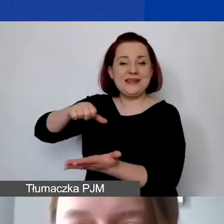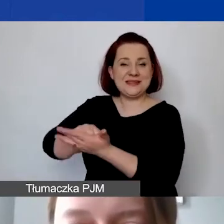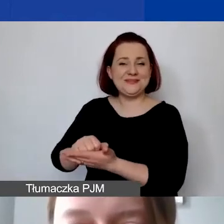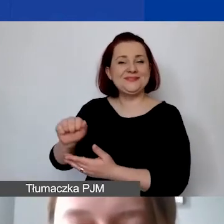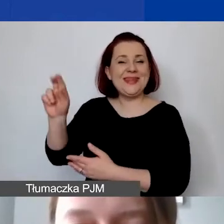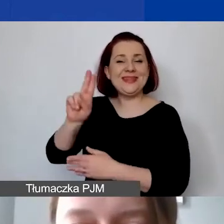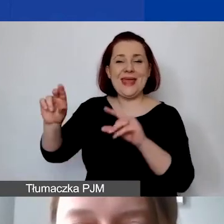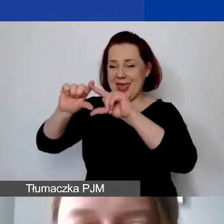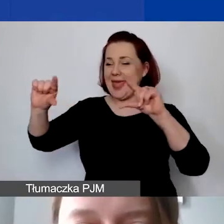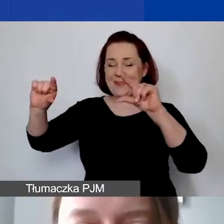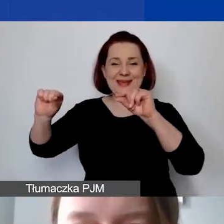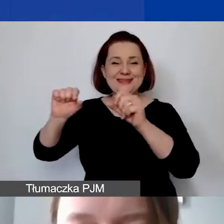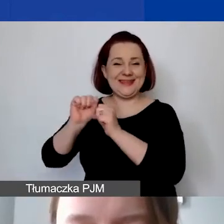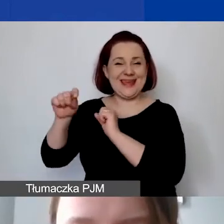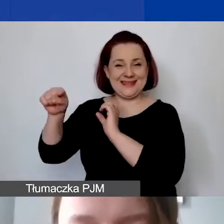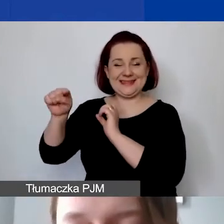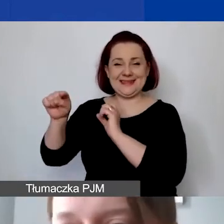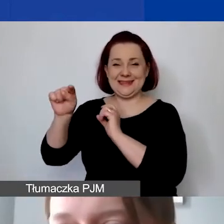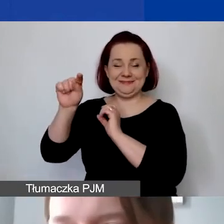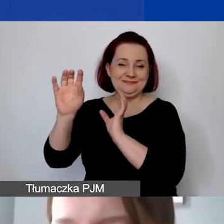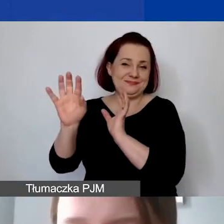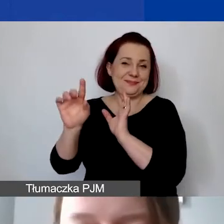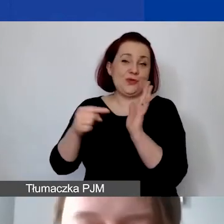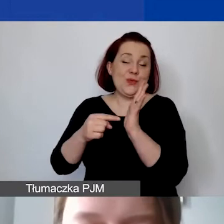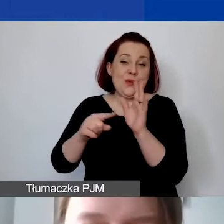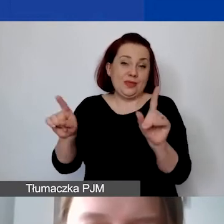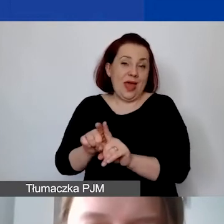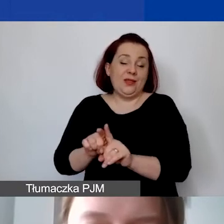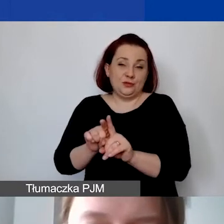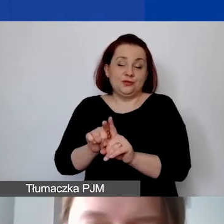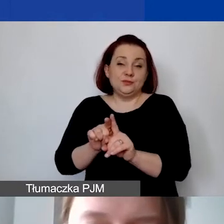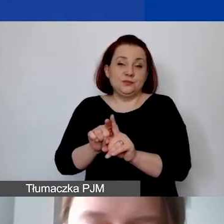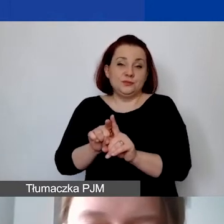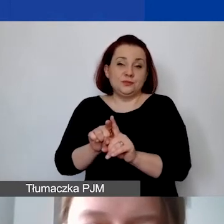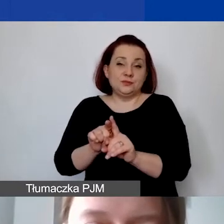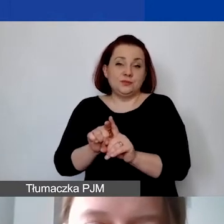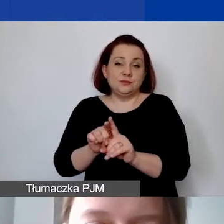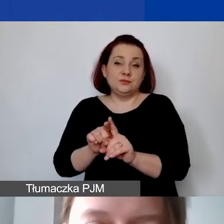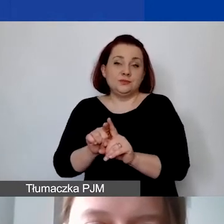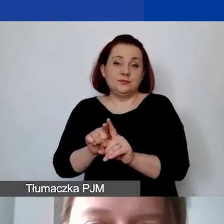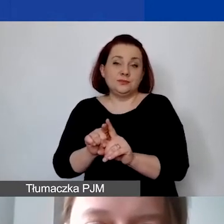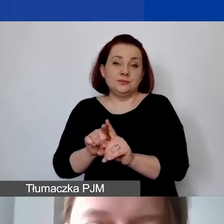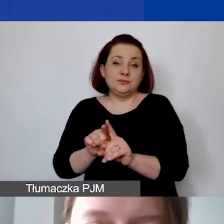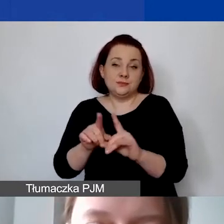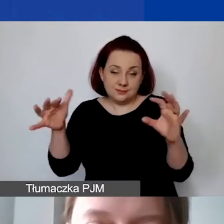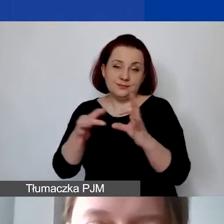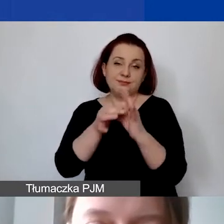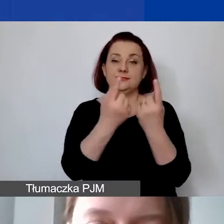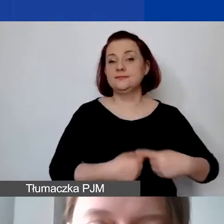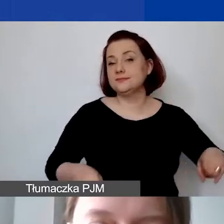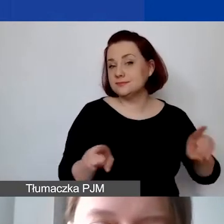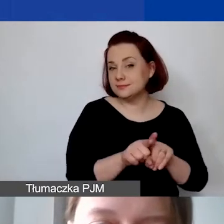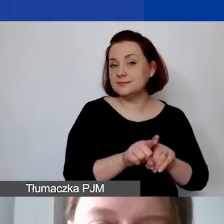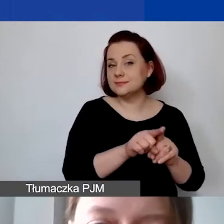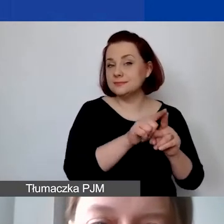która także dotyczy realizacji budżetu.